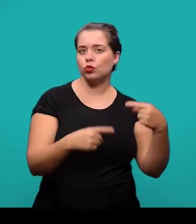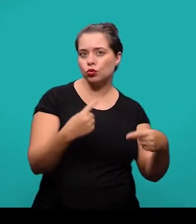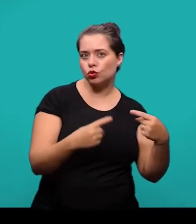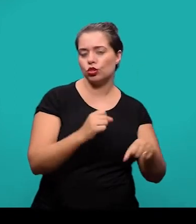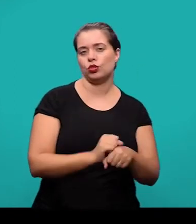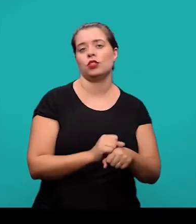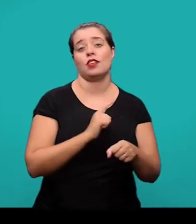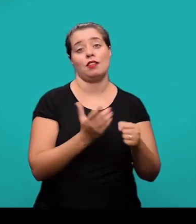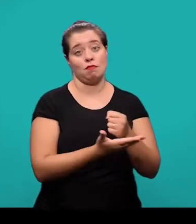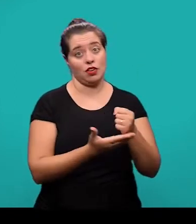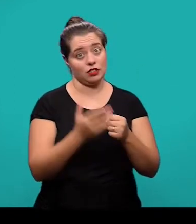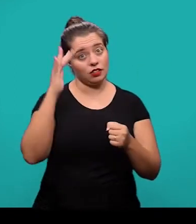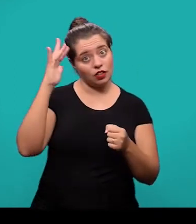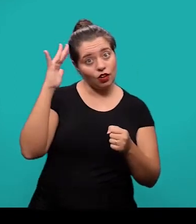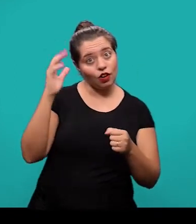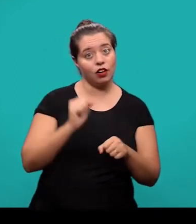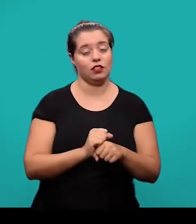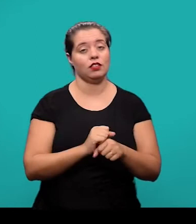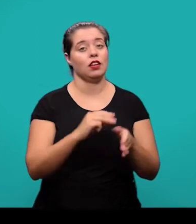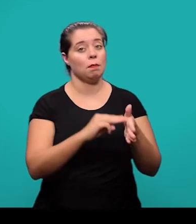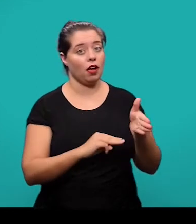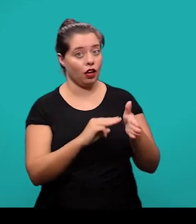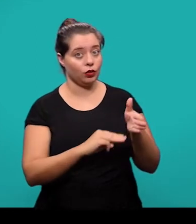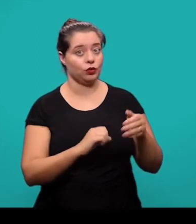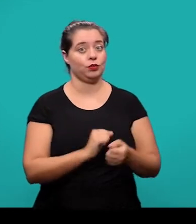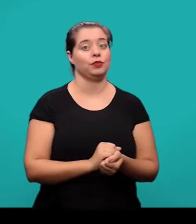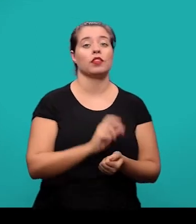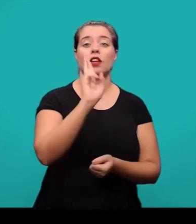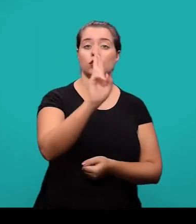a fundamentação teórica, o método, os resultados e as discussões.